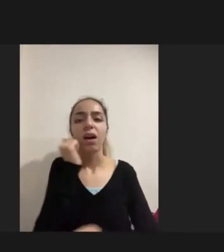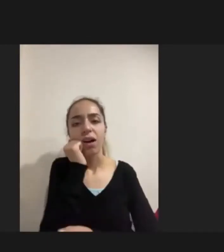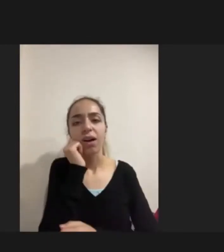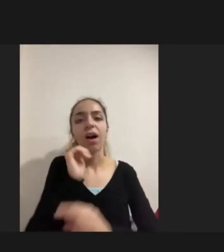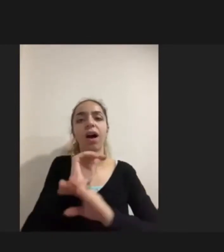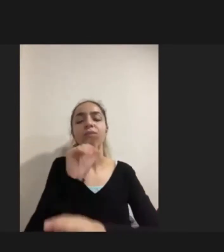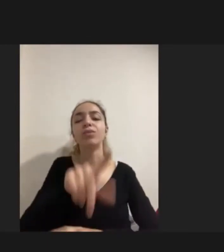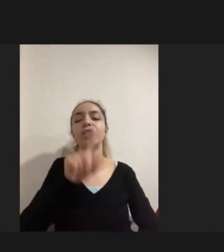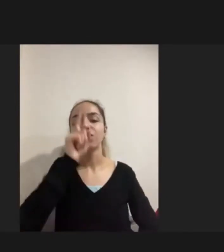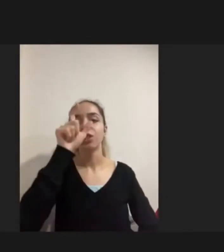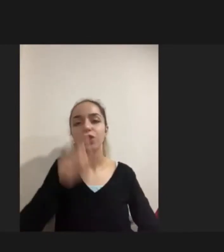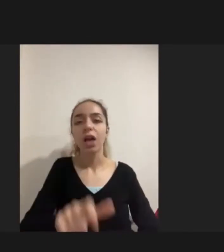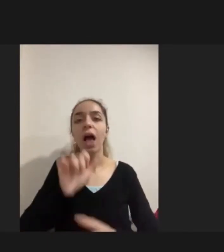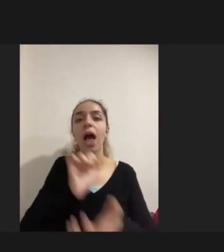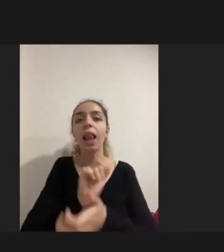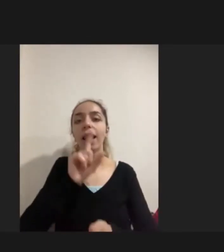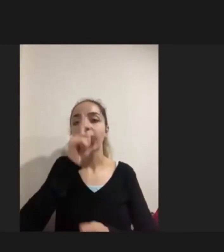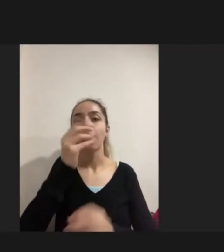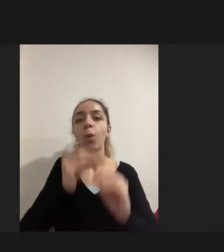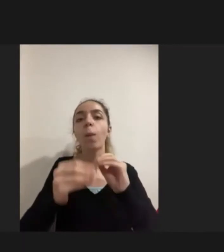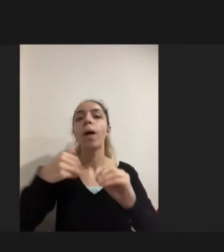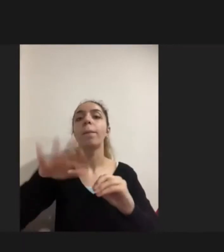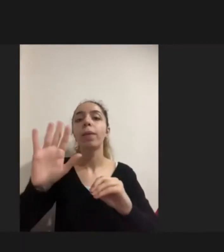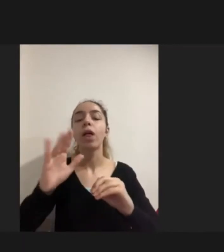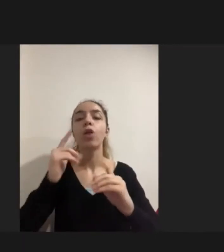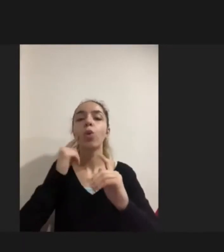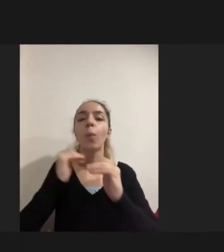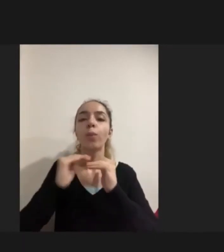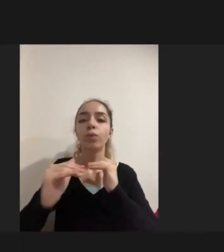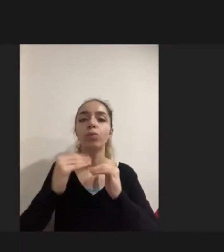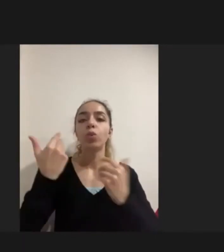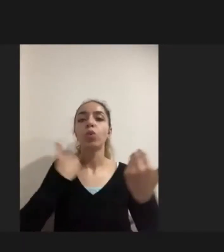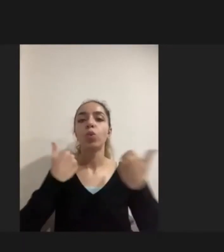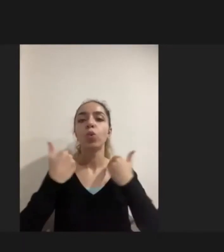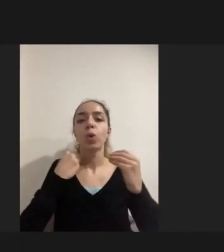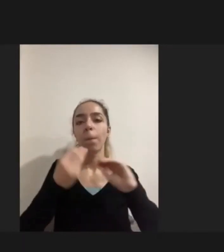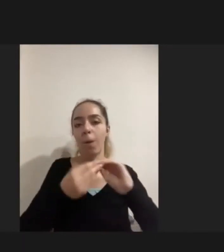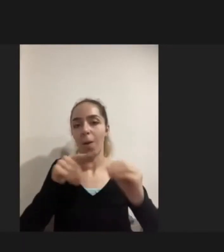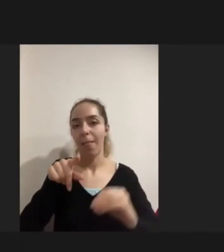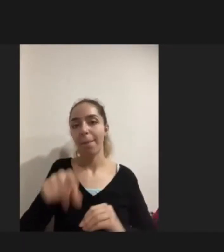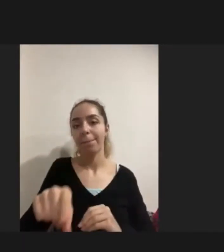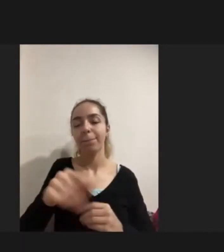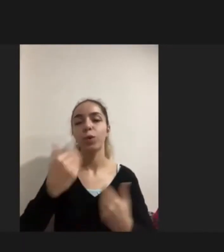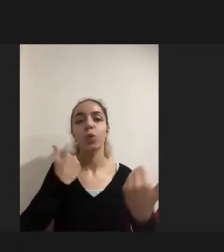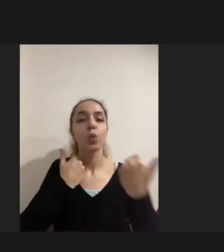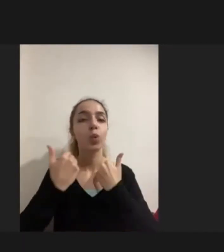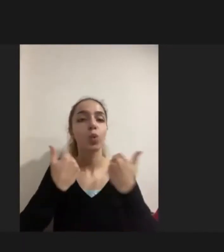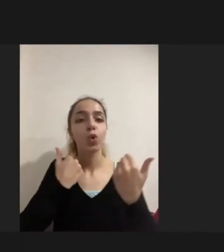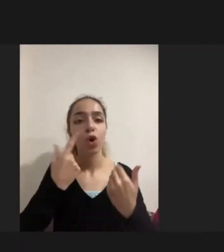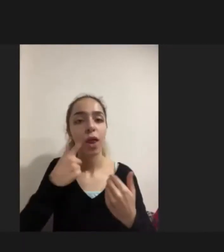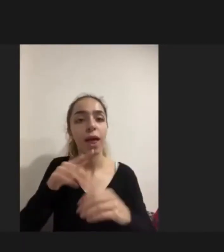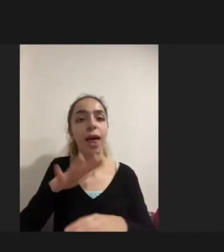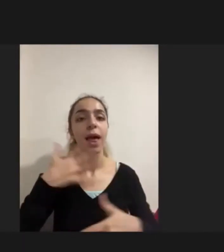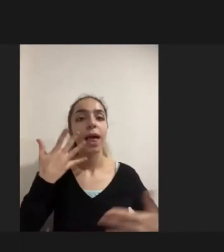daha toplumsal Hukuki bir problem çünkü hukukta da Engelli mültecilere yönelik Yapılabilecek